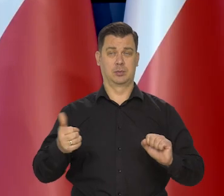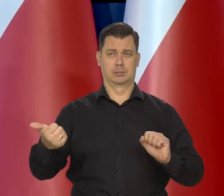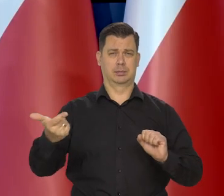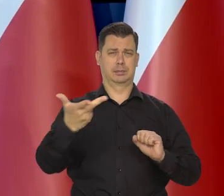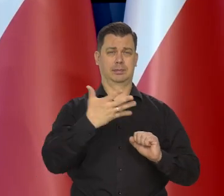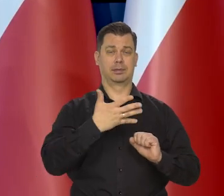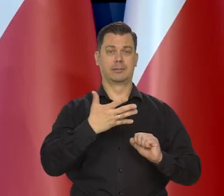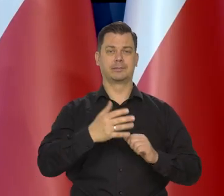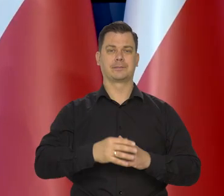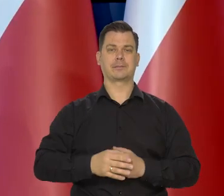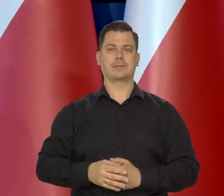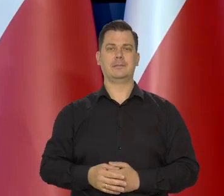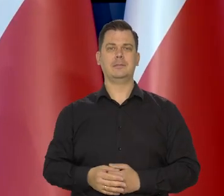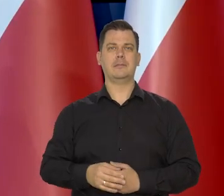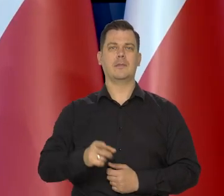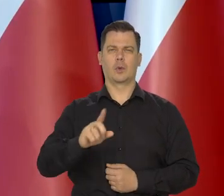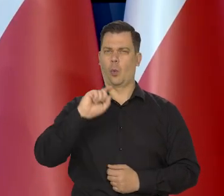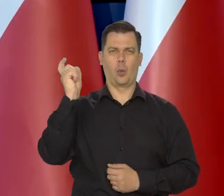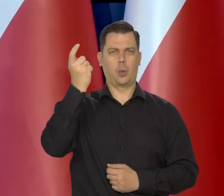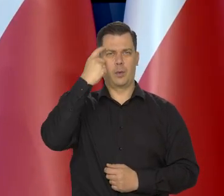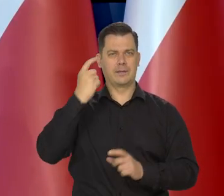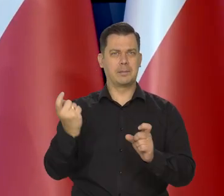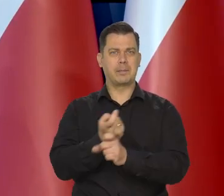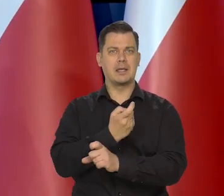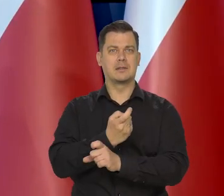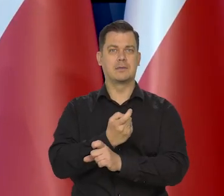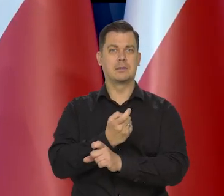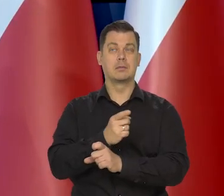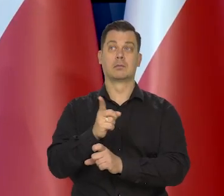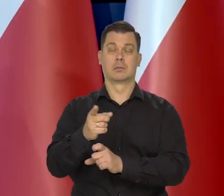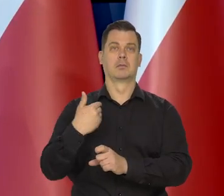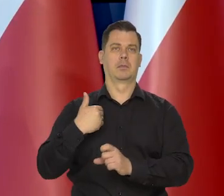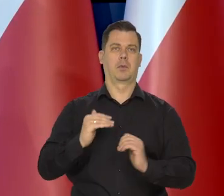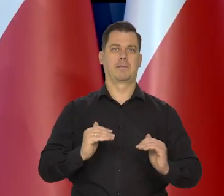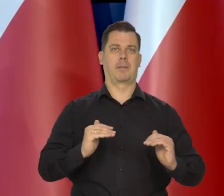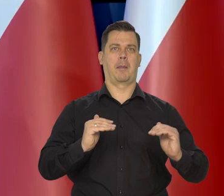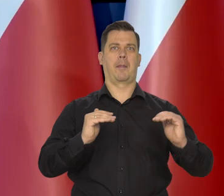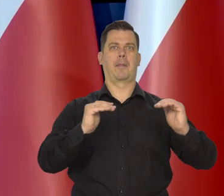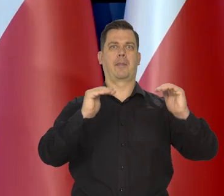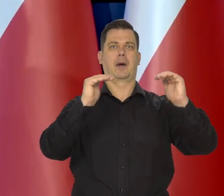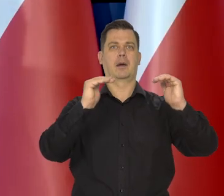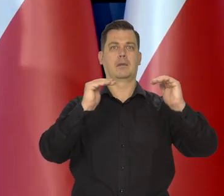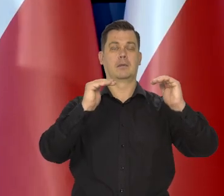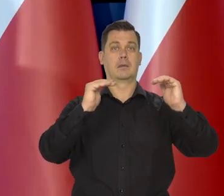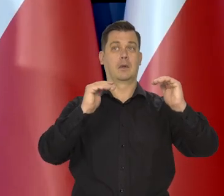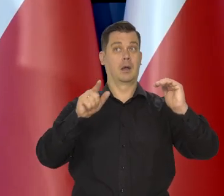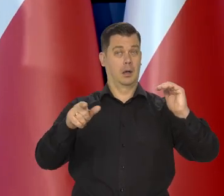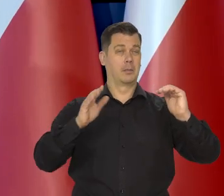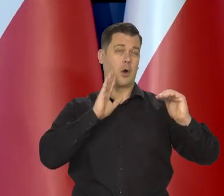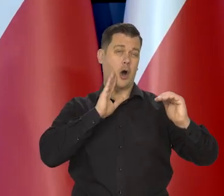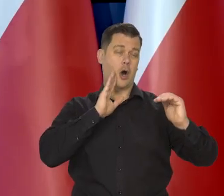W tych głównych krajach zaczęły proces podnoszenia stóp procentowych rok mniej więcej po tym,